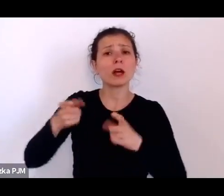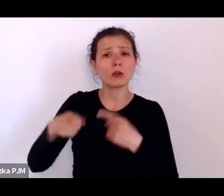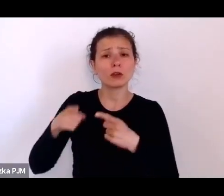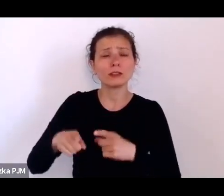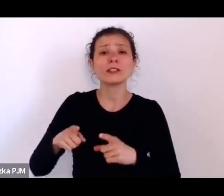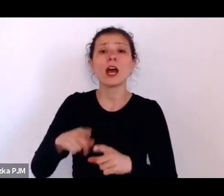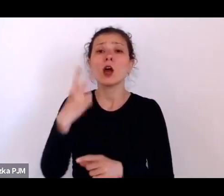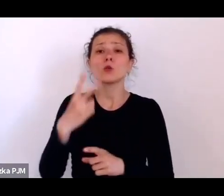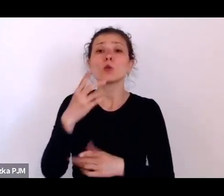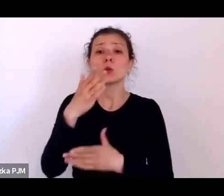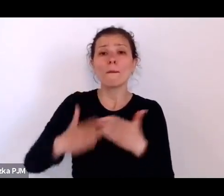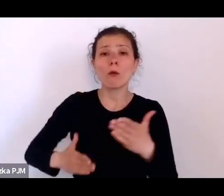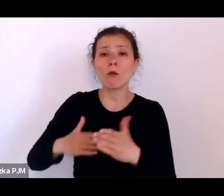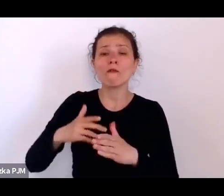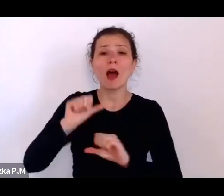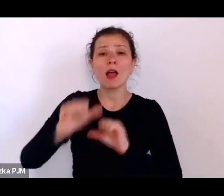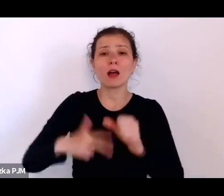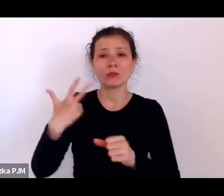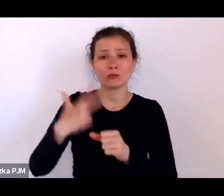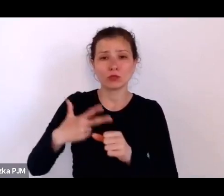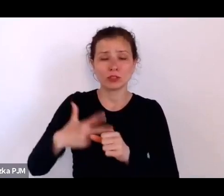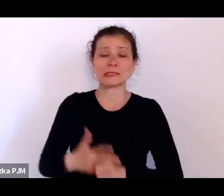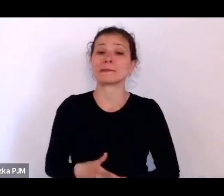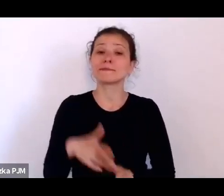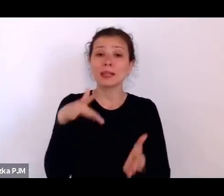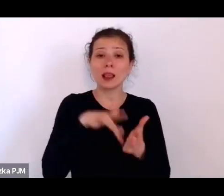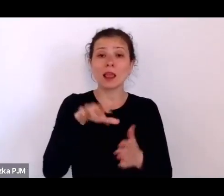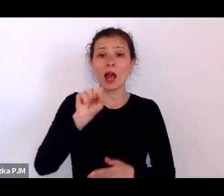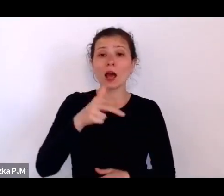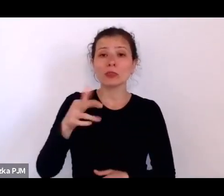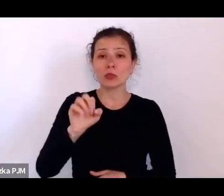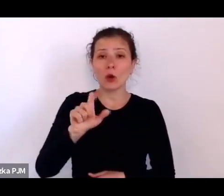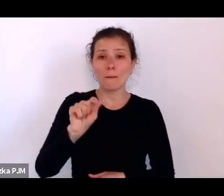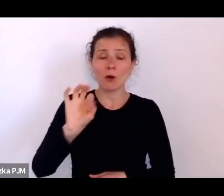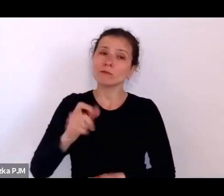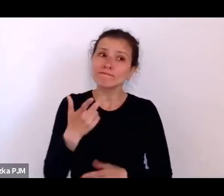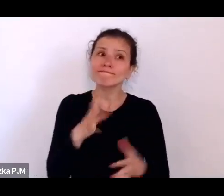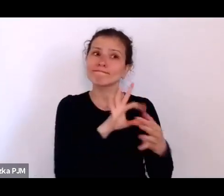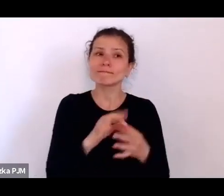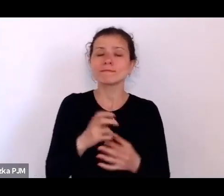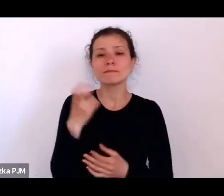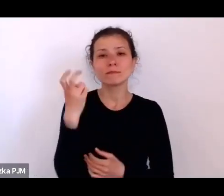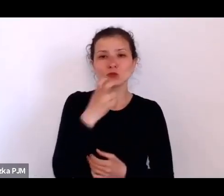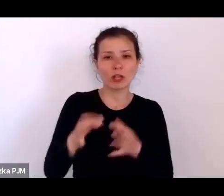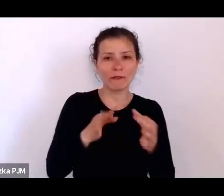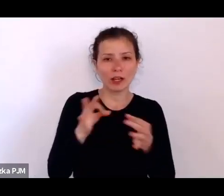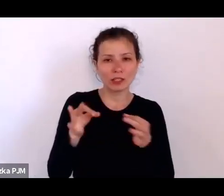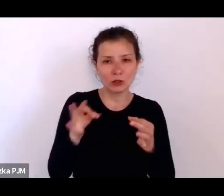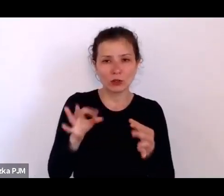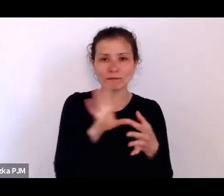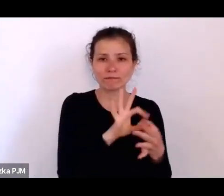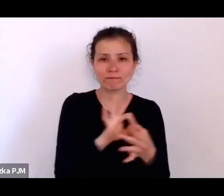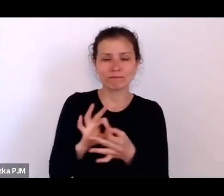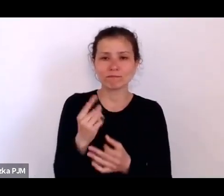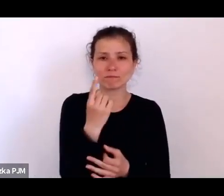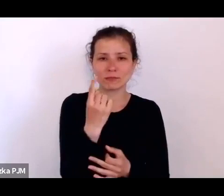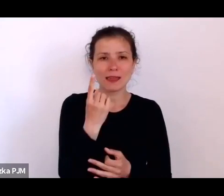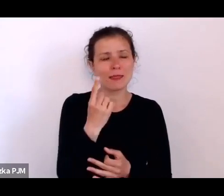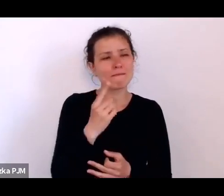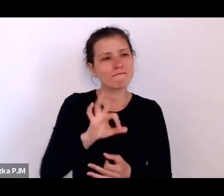Ale z Annopolem wiąże się taka dosyć ciekawa historia związana z jednym też z moich ulubionych reporterów